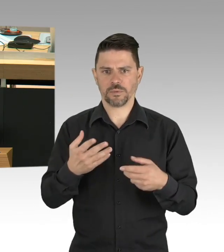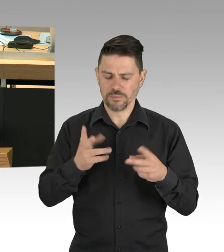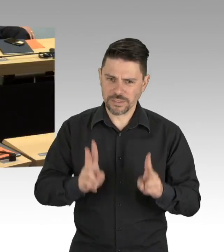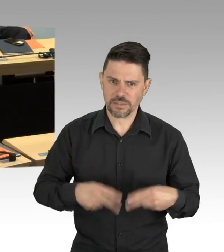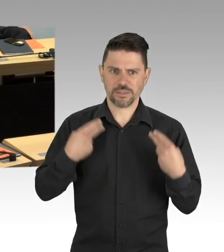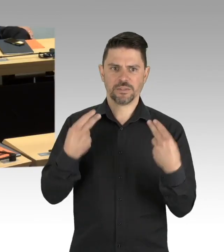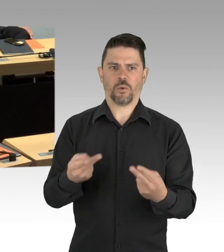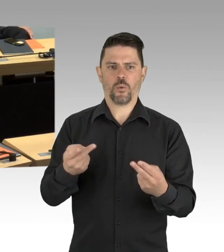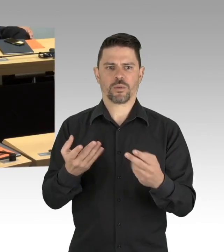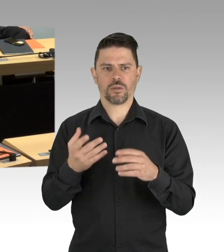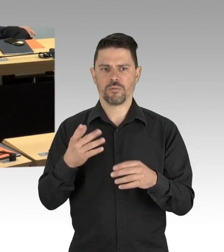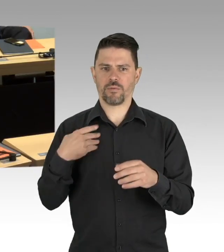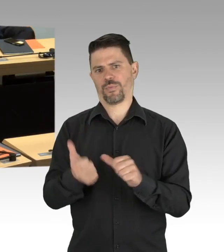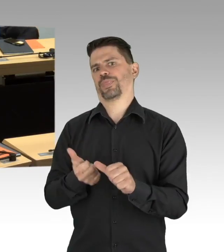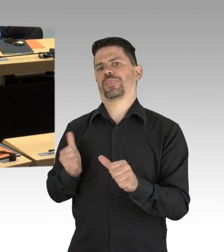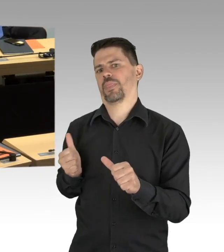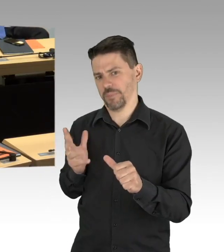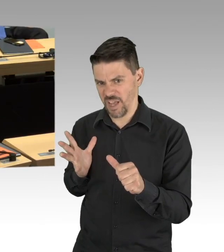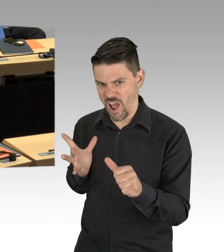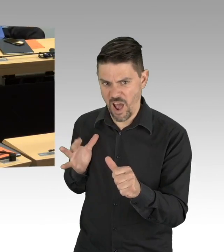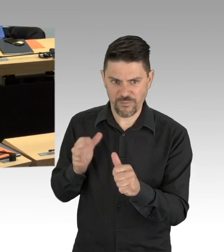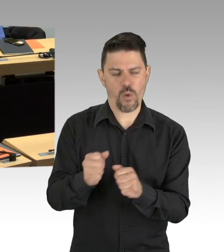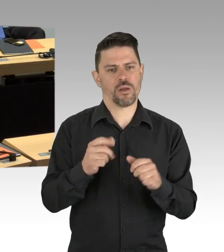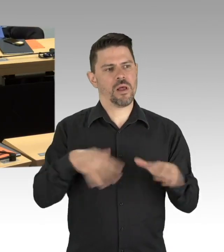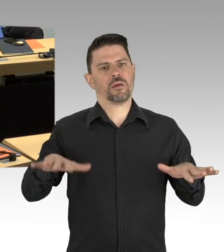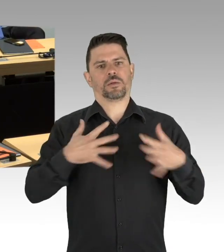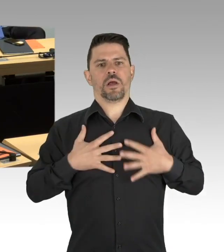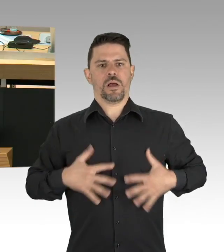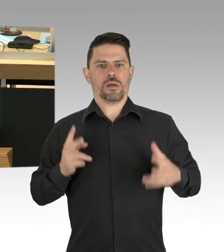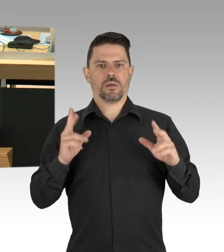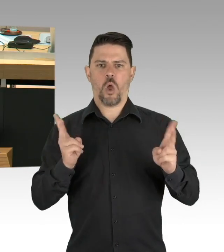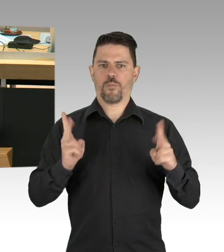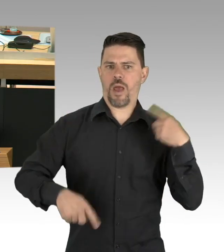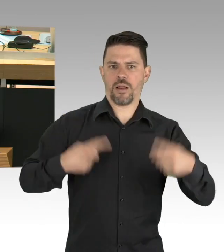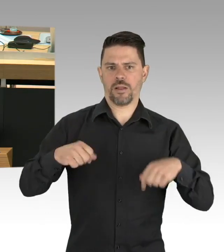Wir müssen jetzt in die Hände spucken und uns an die Arbeit machen. Danke schön.